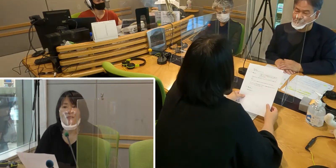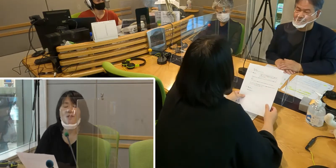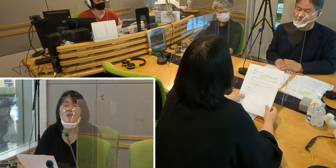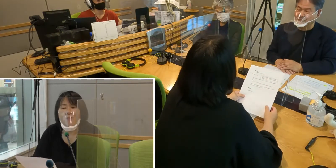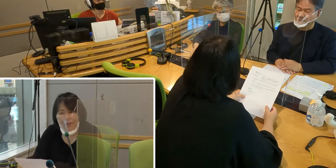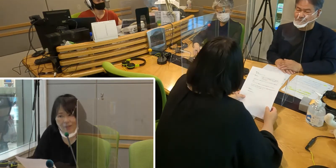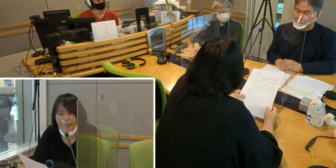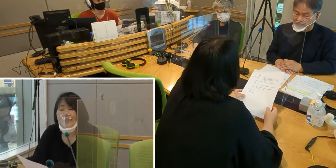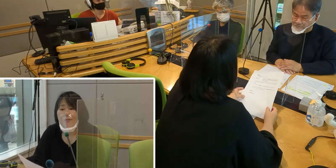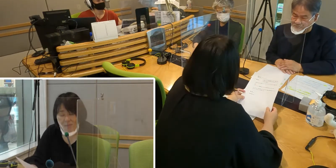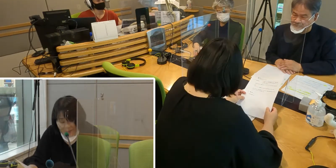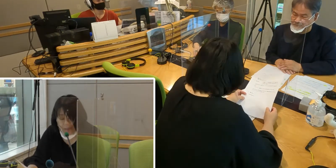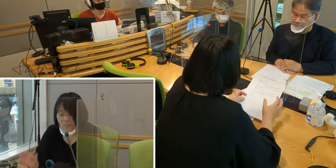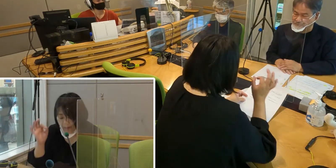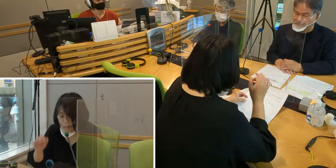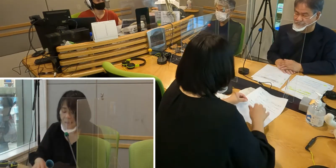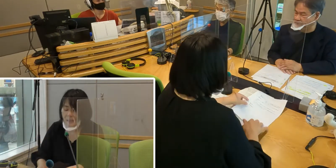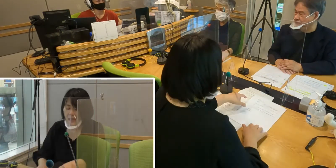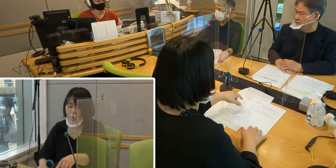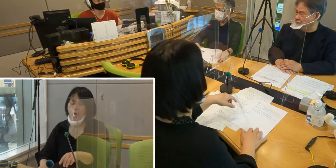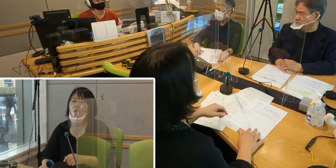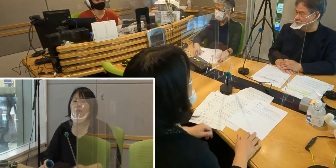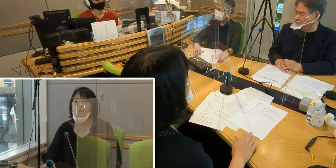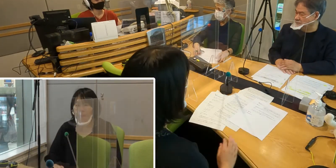どうぞよろしくお願いします。